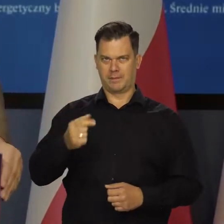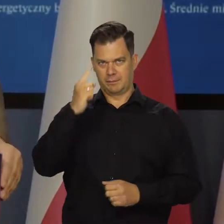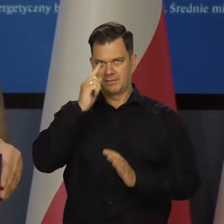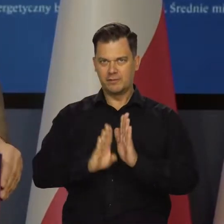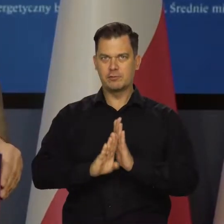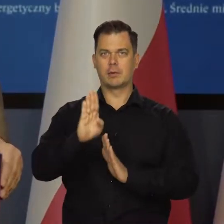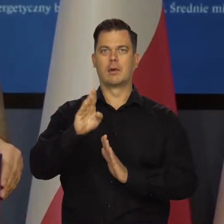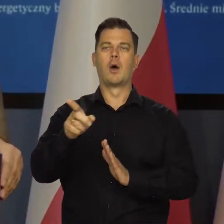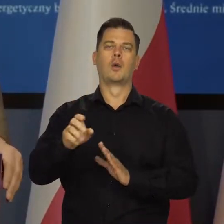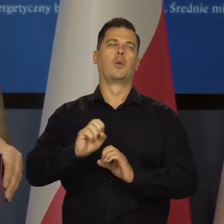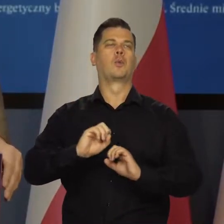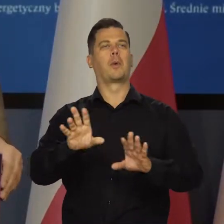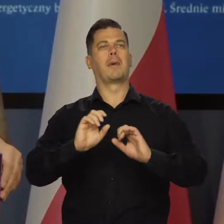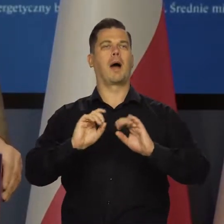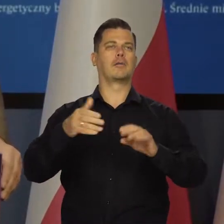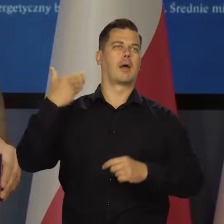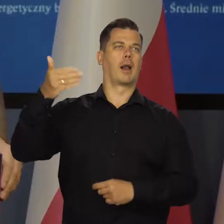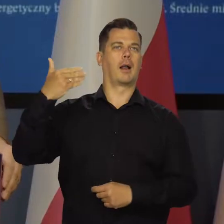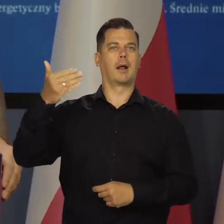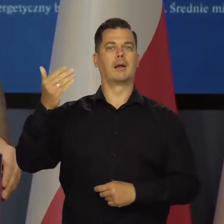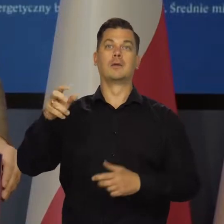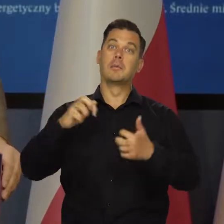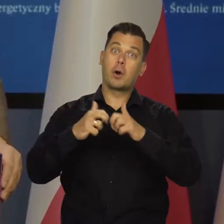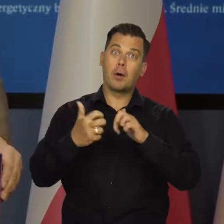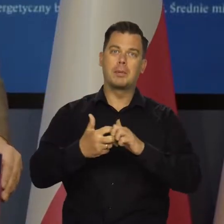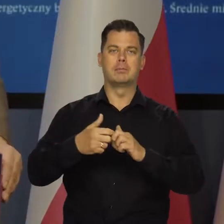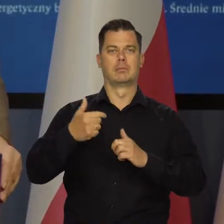i który właśnie mniej więcej tak o inflacji mówił, że ten problem to jest Adam Glapiński.